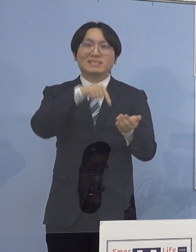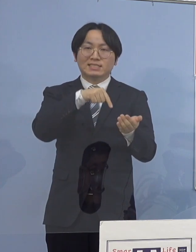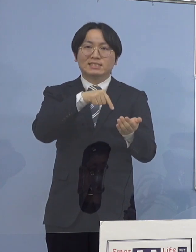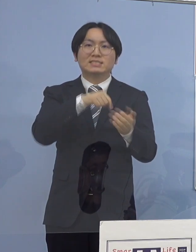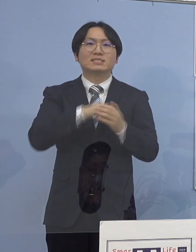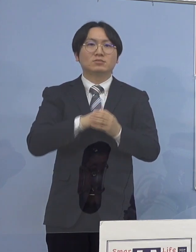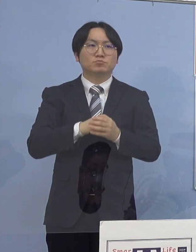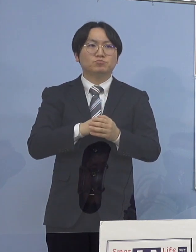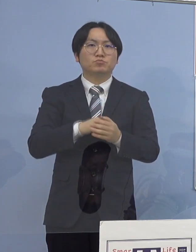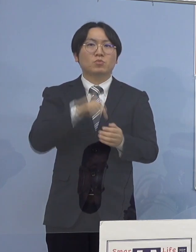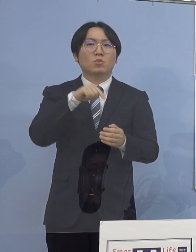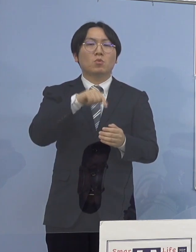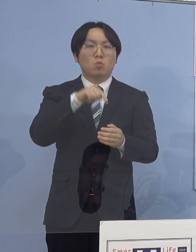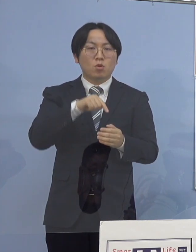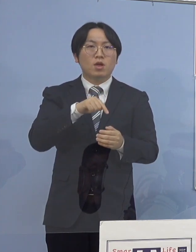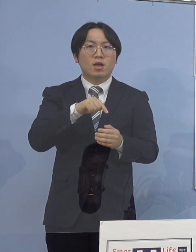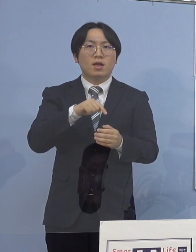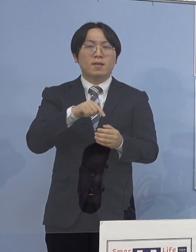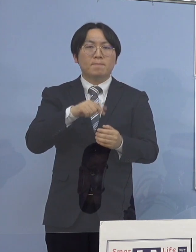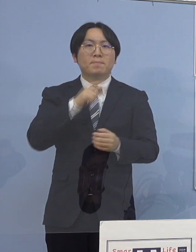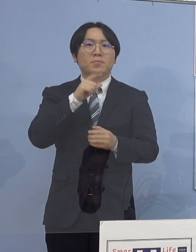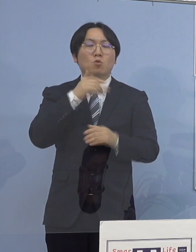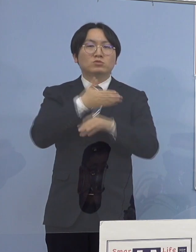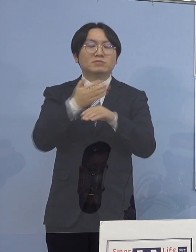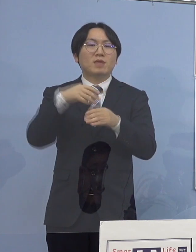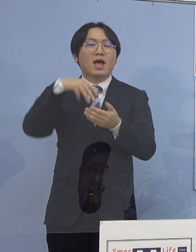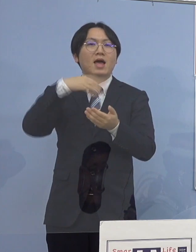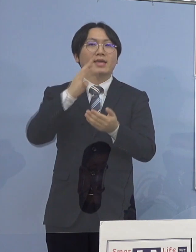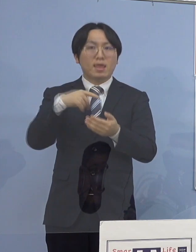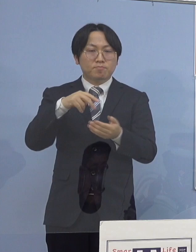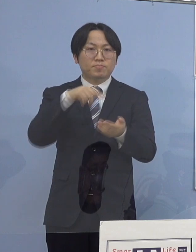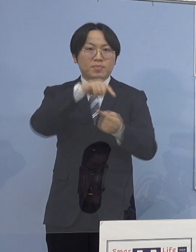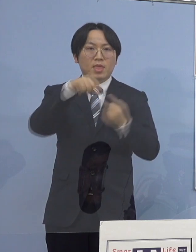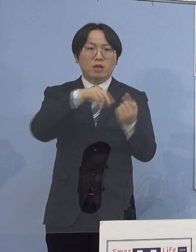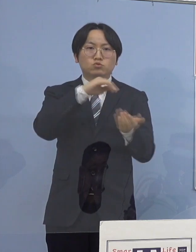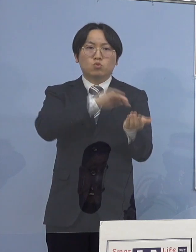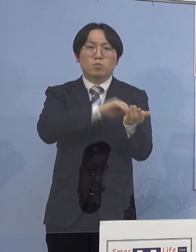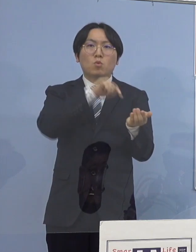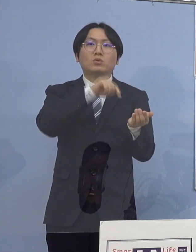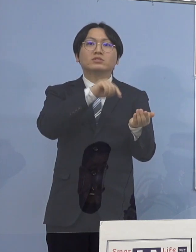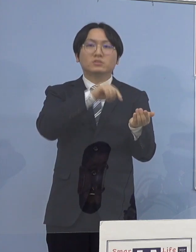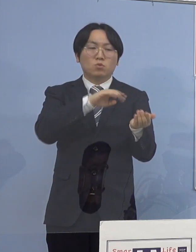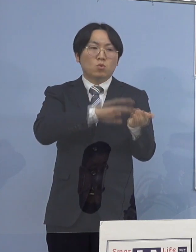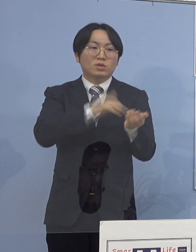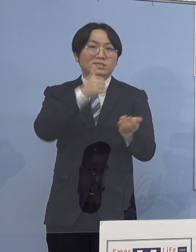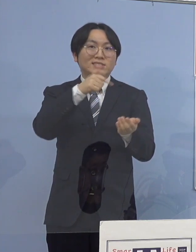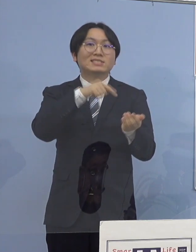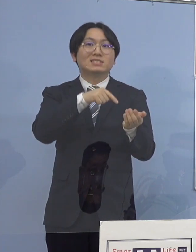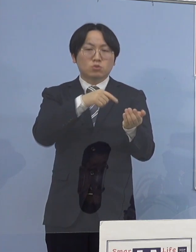徳島県鳴門病院において 当該医師の感染確認を受け